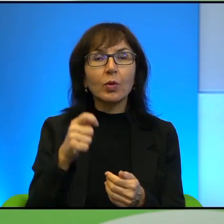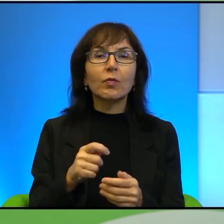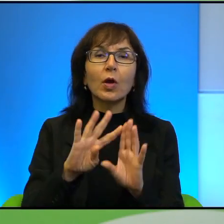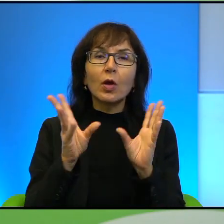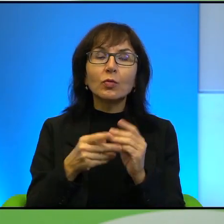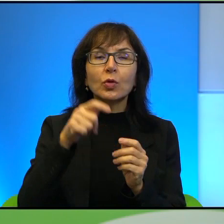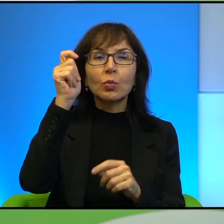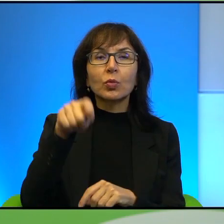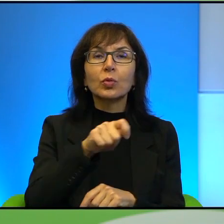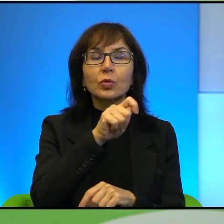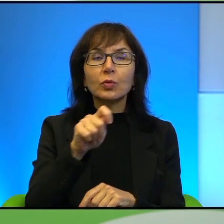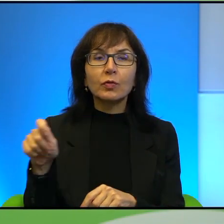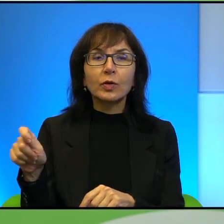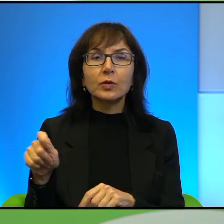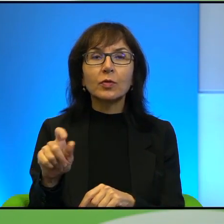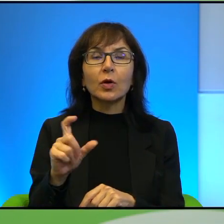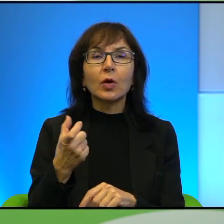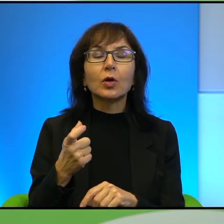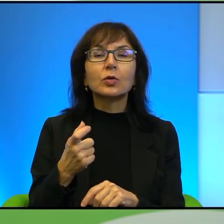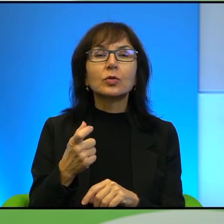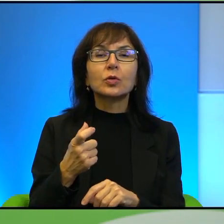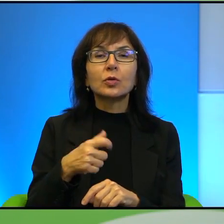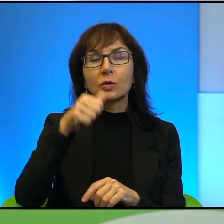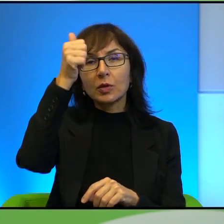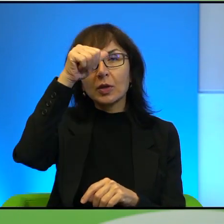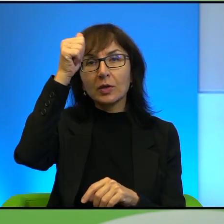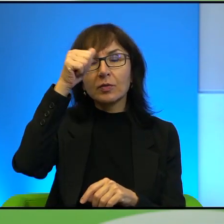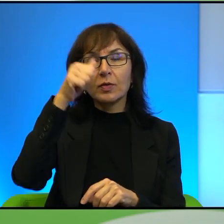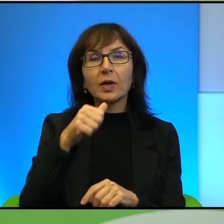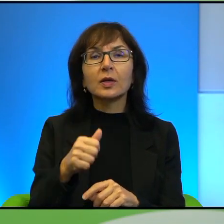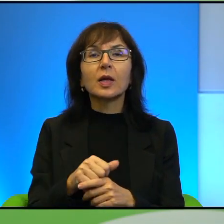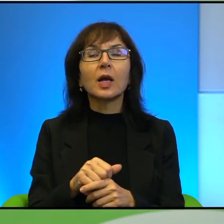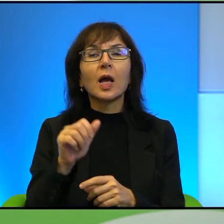retoryka, to co Henryk Isinger nazywa konceptualnym aspektem konfliktu,